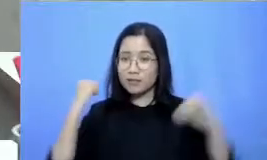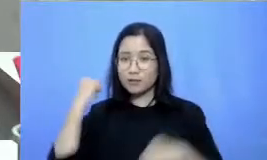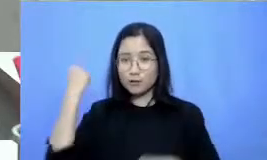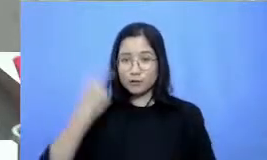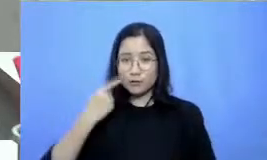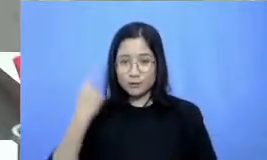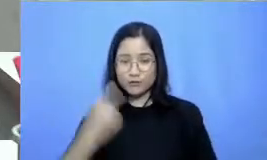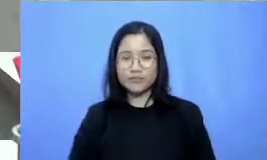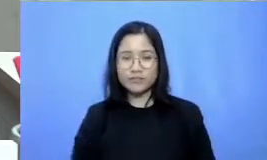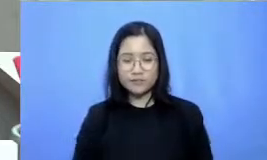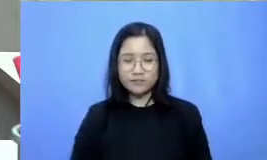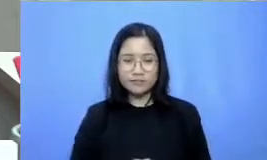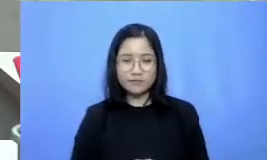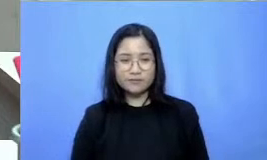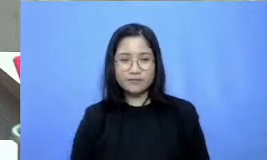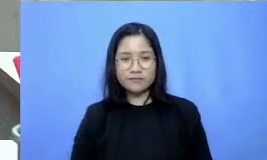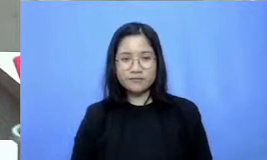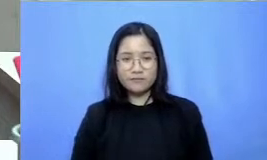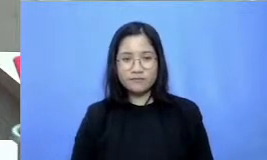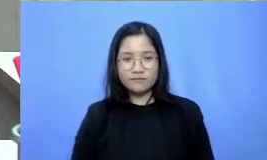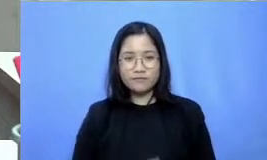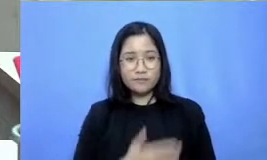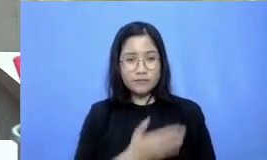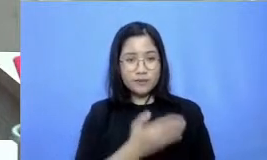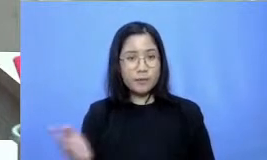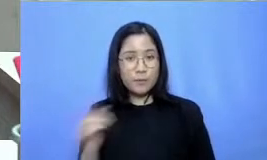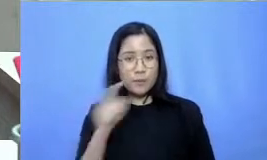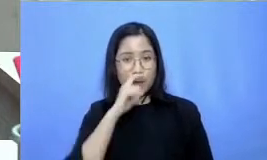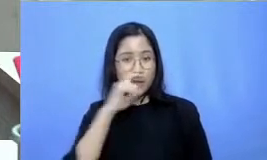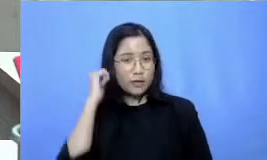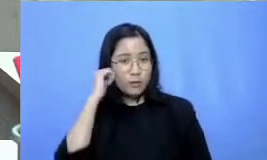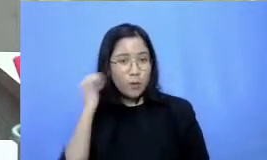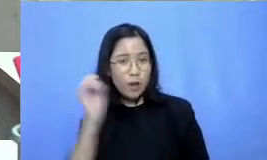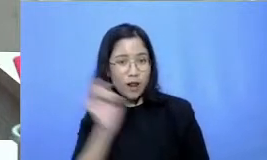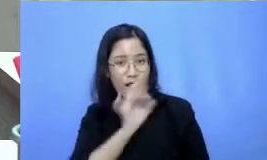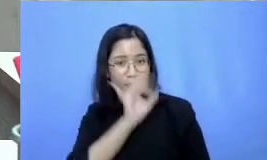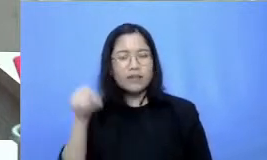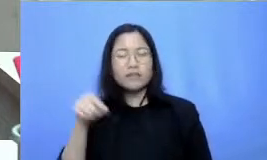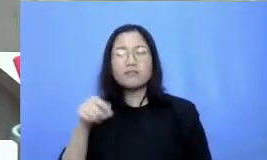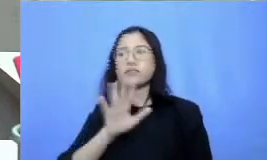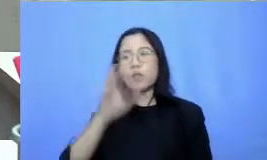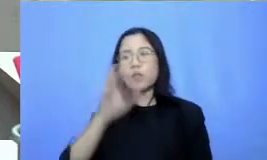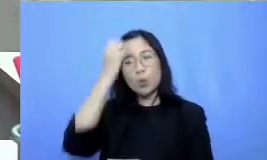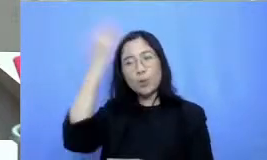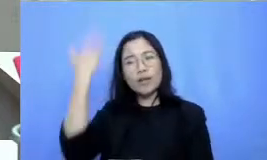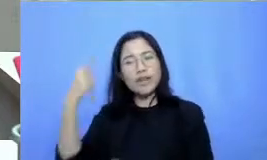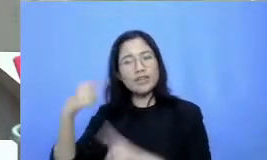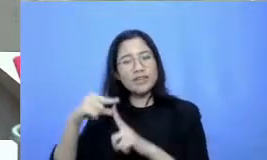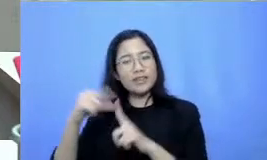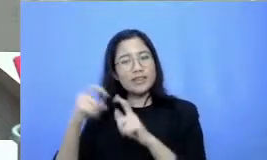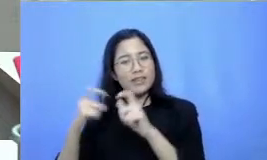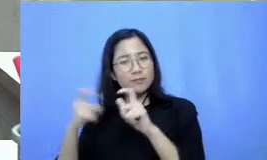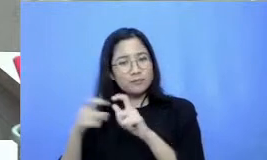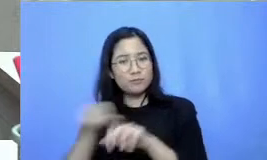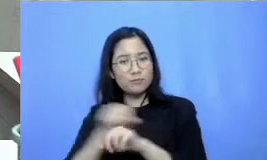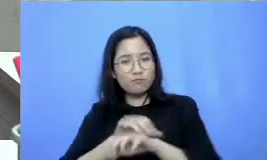Hai dah buat Bapak Ibu yang lain jangan lupa untuk praktek it tips tadi dan ikuti terus episode